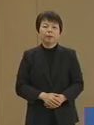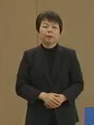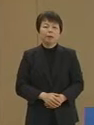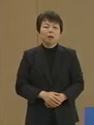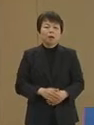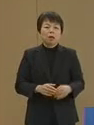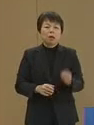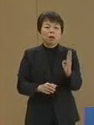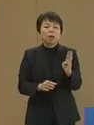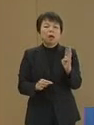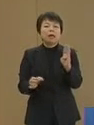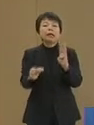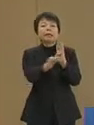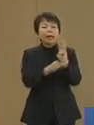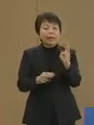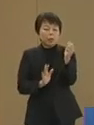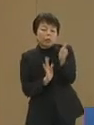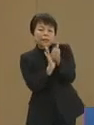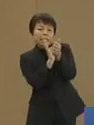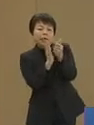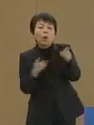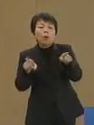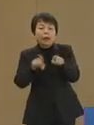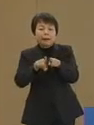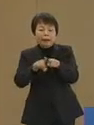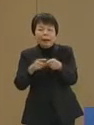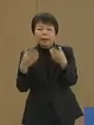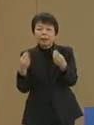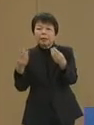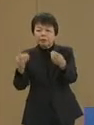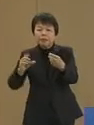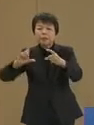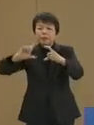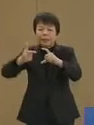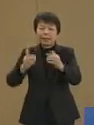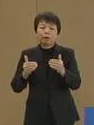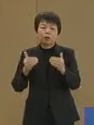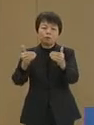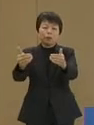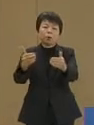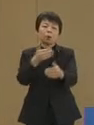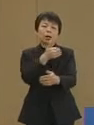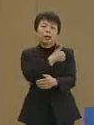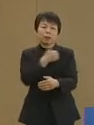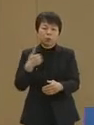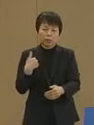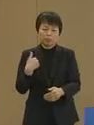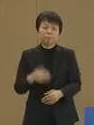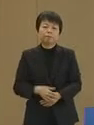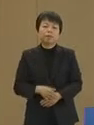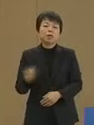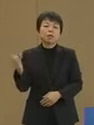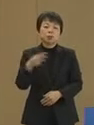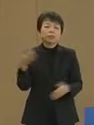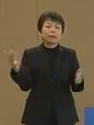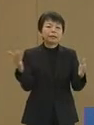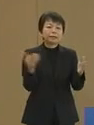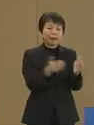景気の下支えを行いながら 着実に改革を進める ことが可能です そして最後に